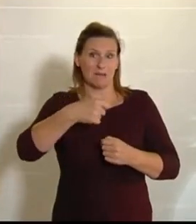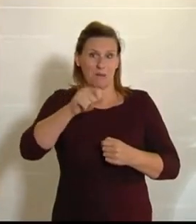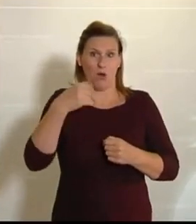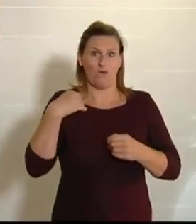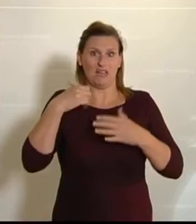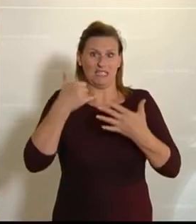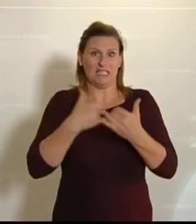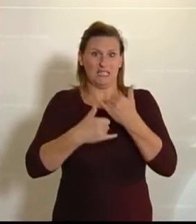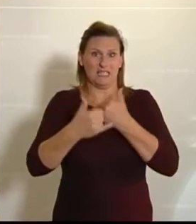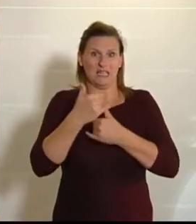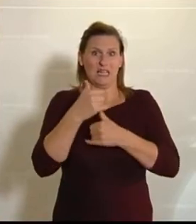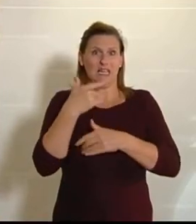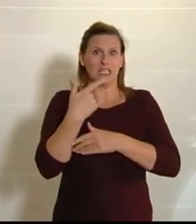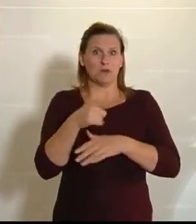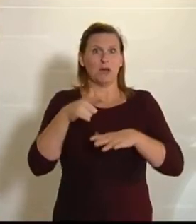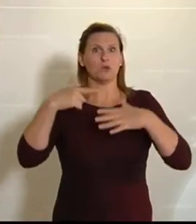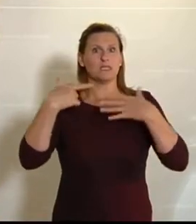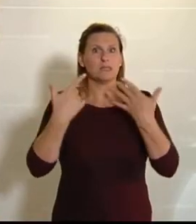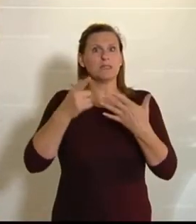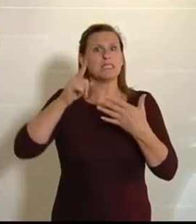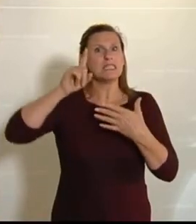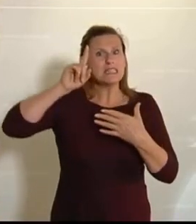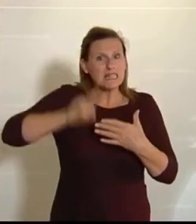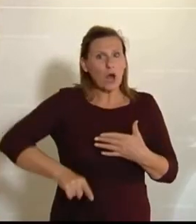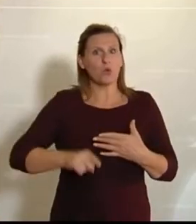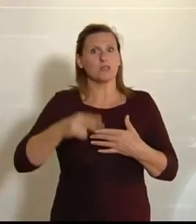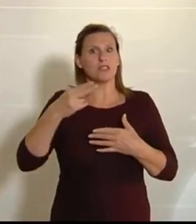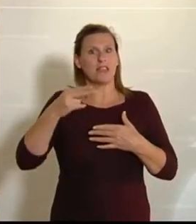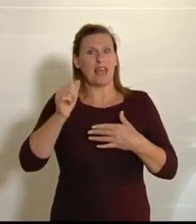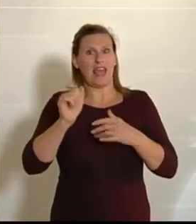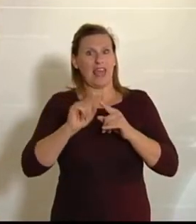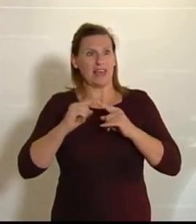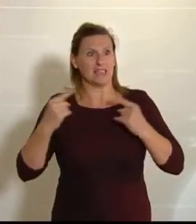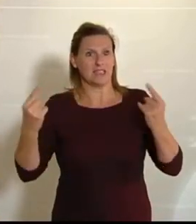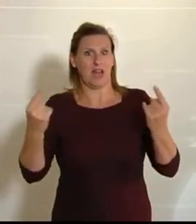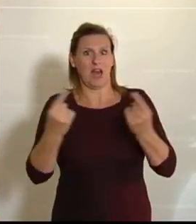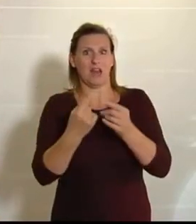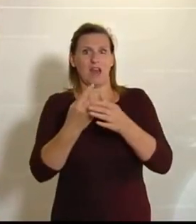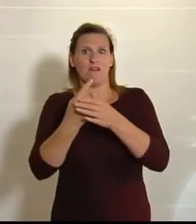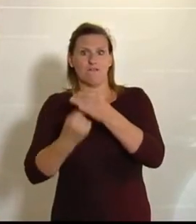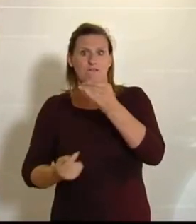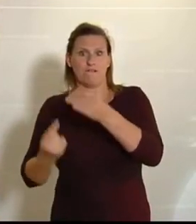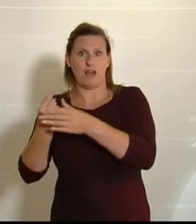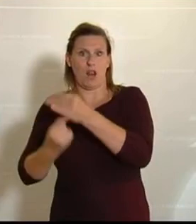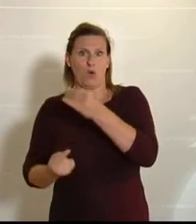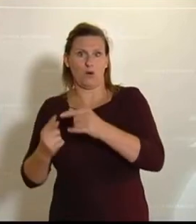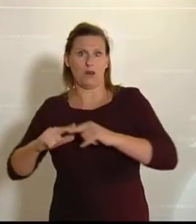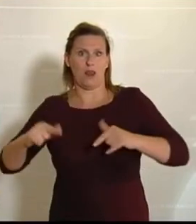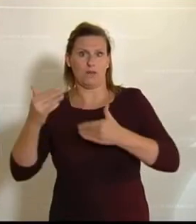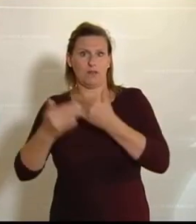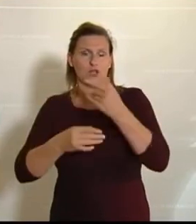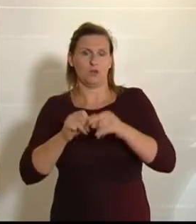wir circa 270 000 Hektar Ackerland und über eine halbe Million Hektar an Grünland verloren.